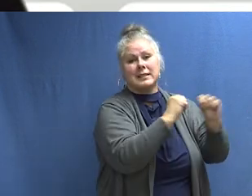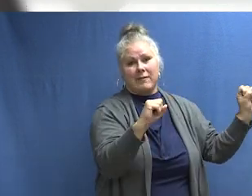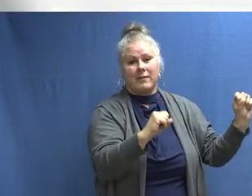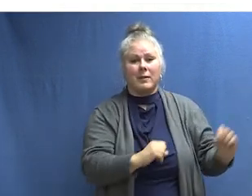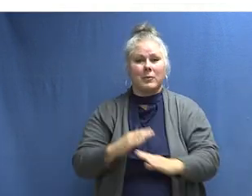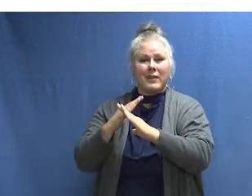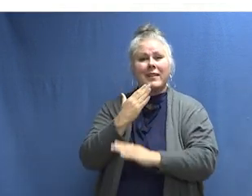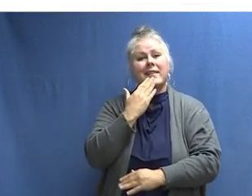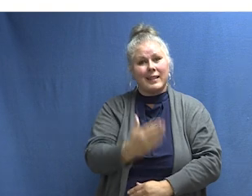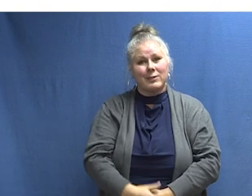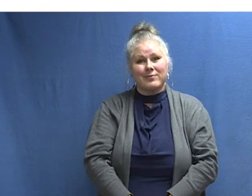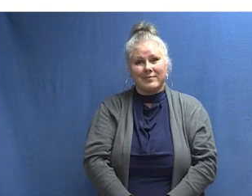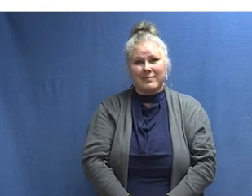[MÚSICA]